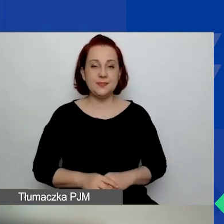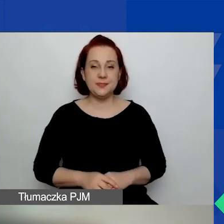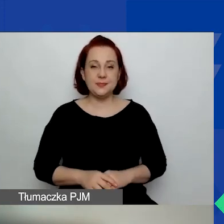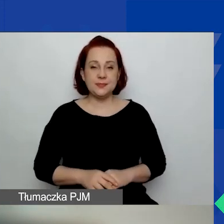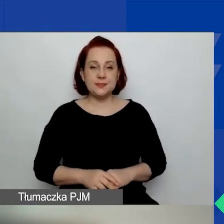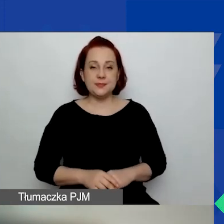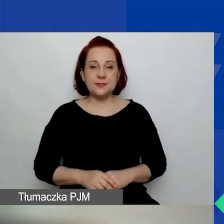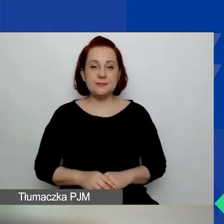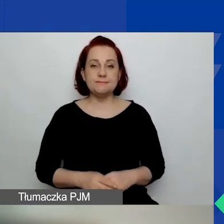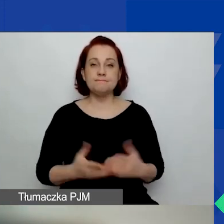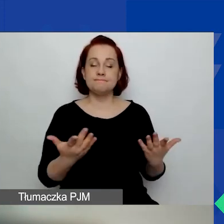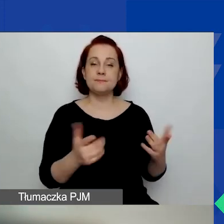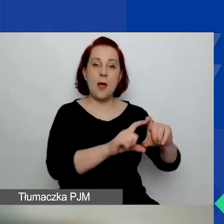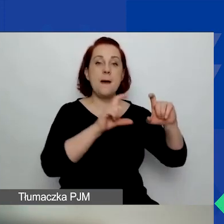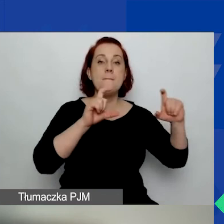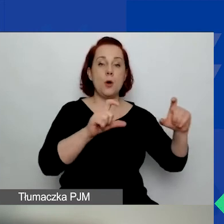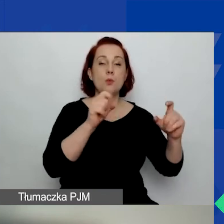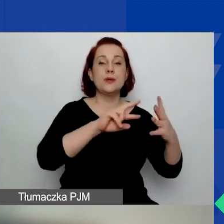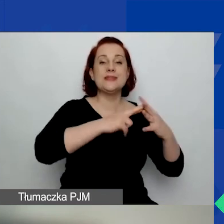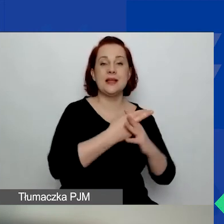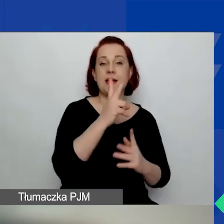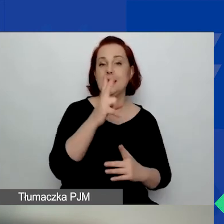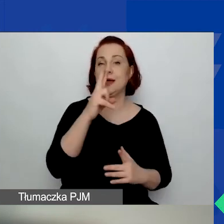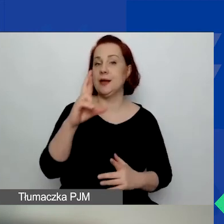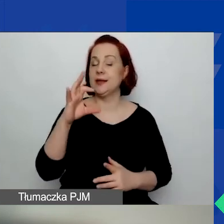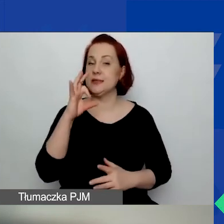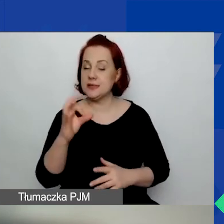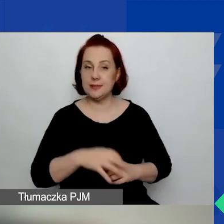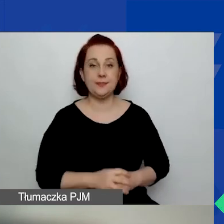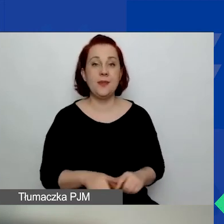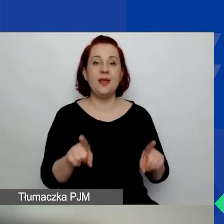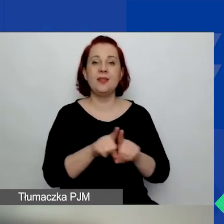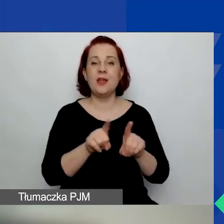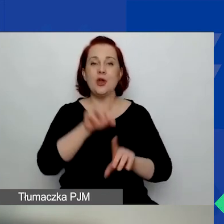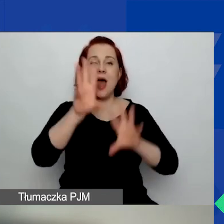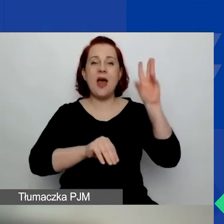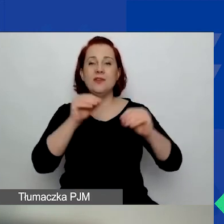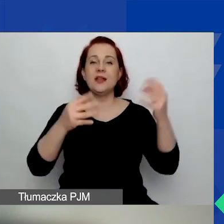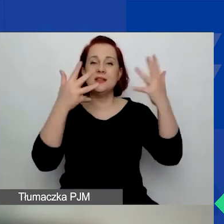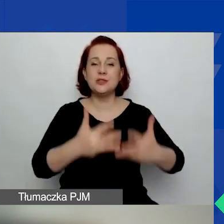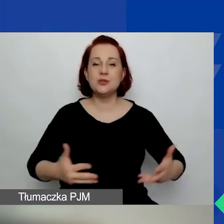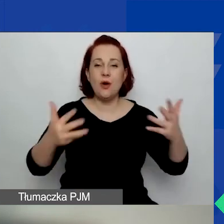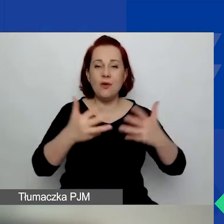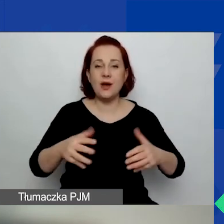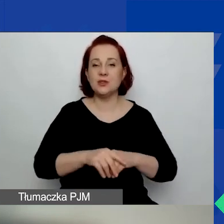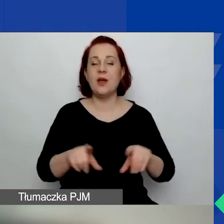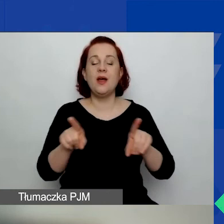Podmioty, które są zarejestrowane w KRS, ewidencji stowarzyszeń zwykłych lub rejestrze kół gospodyń wiejskich